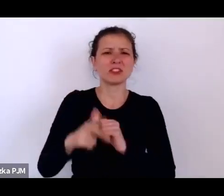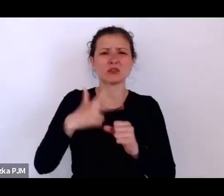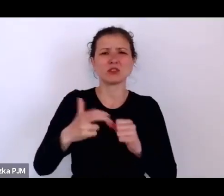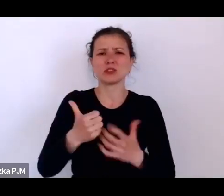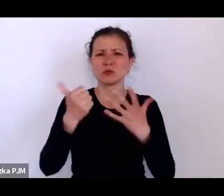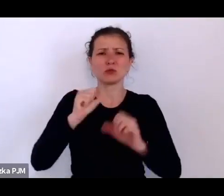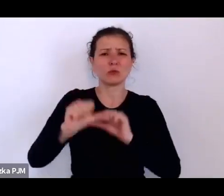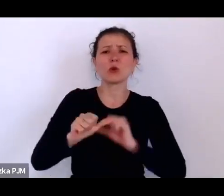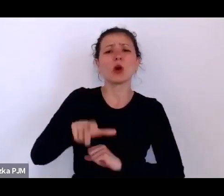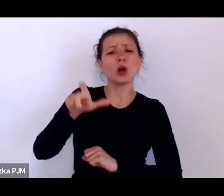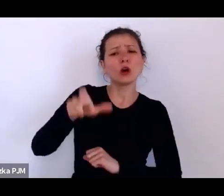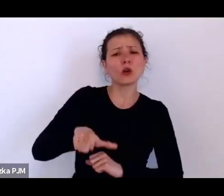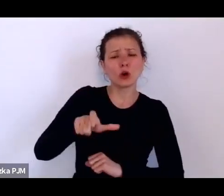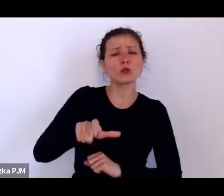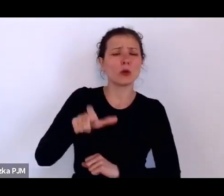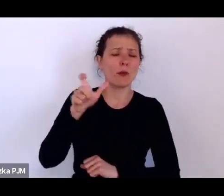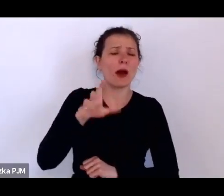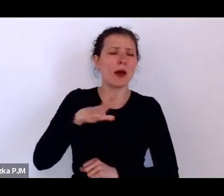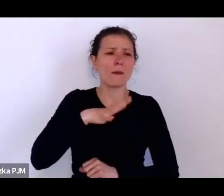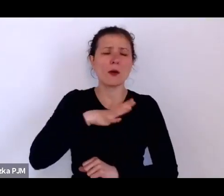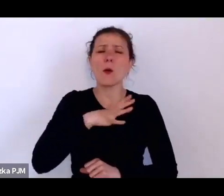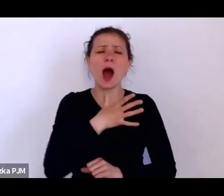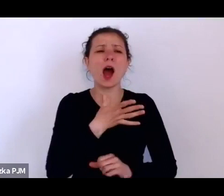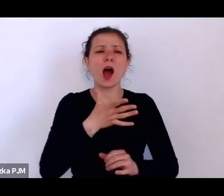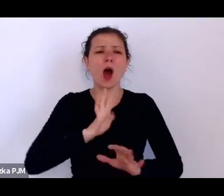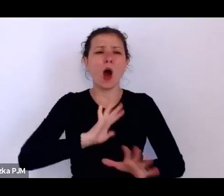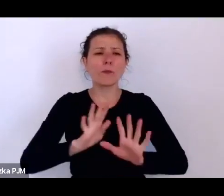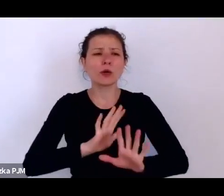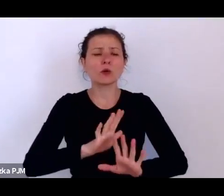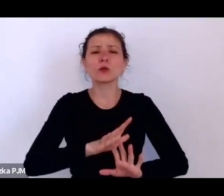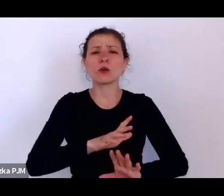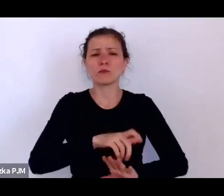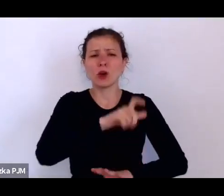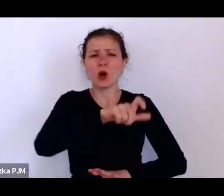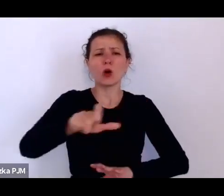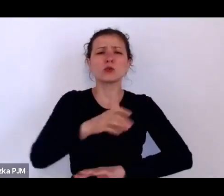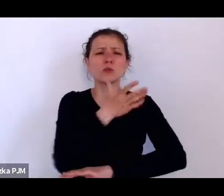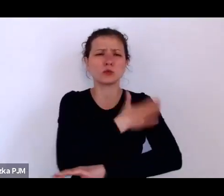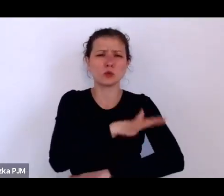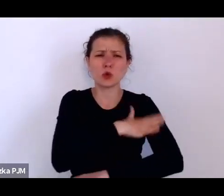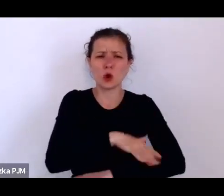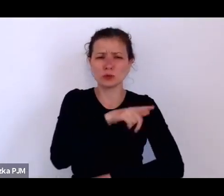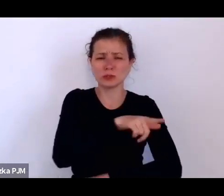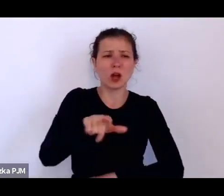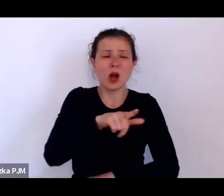Los tych służących był straszny, dlatego że one zarabiały w najlepszym wypadku 30 zł